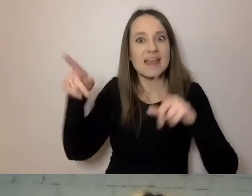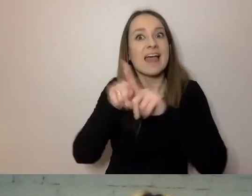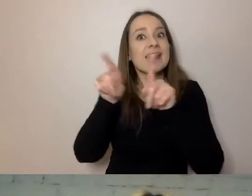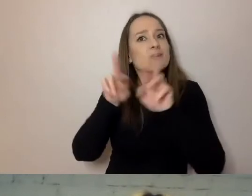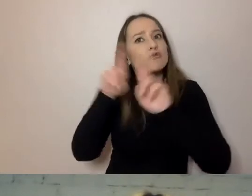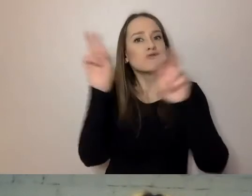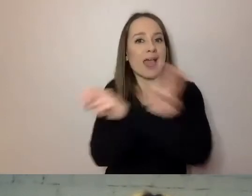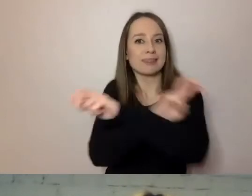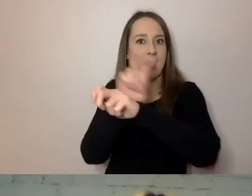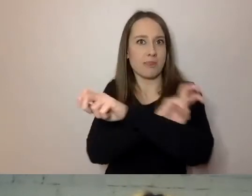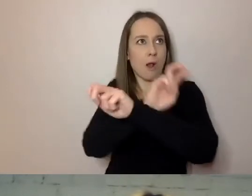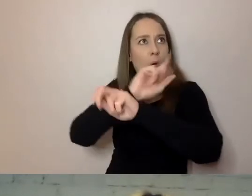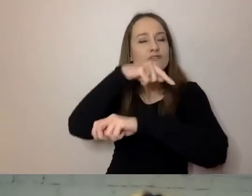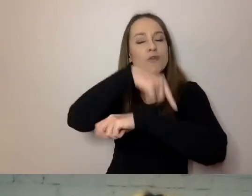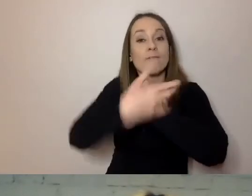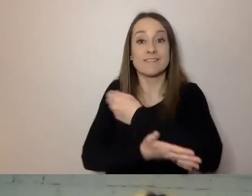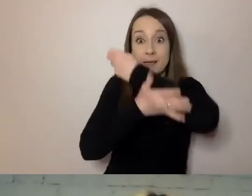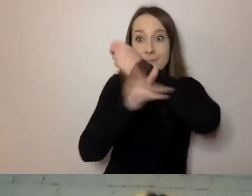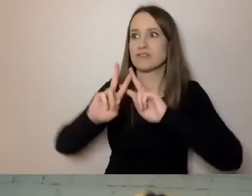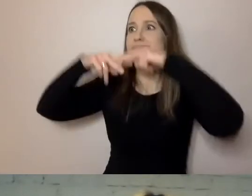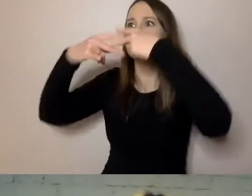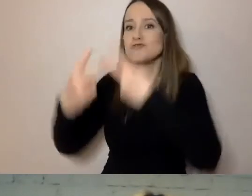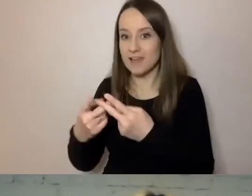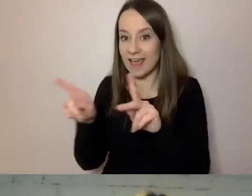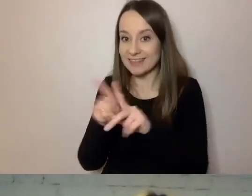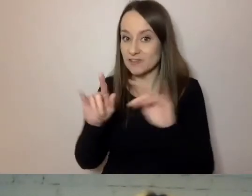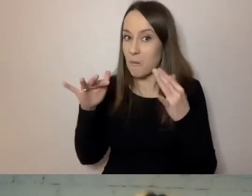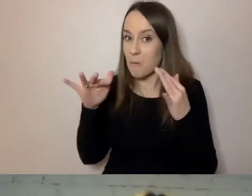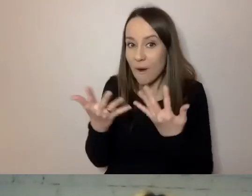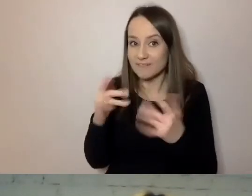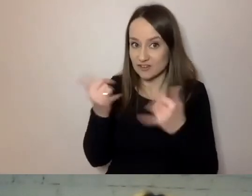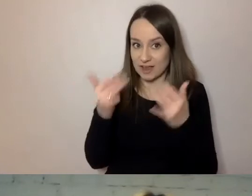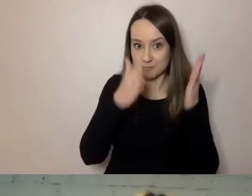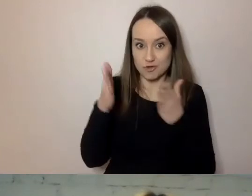Jest też łatwiejszy do przygotowania w formie Easy-to-Read.